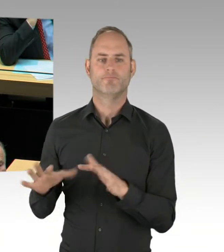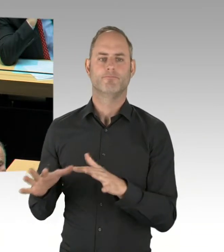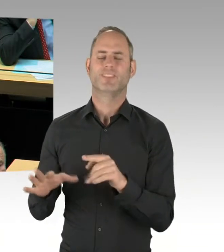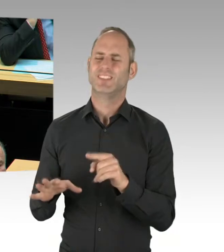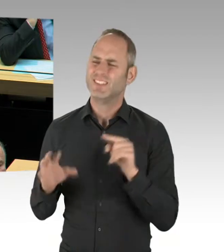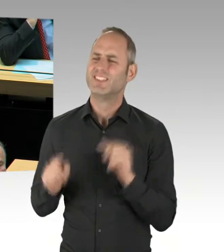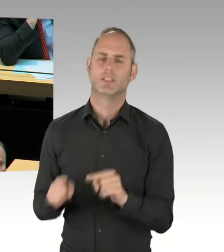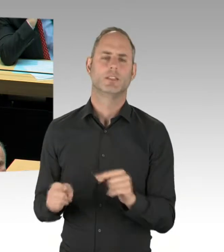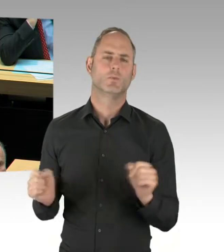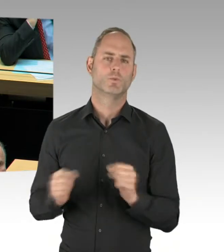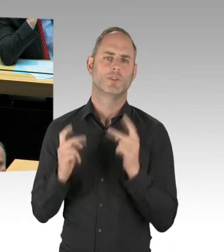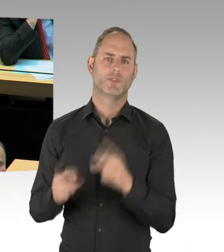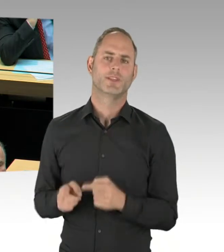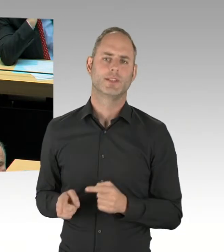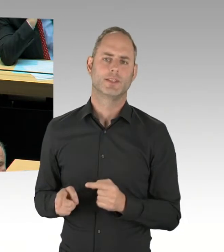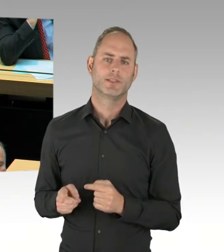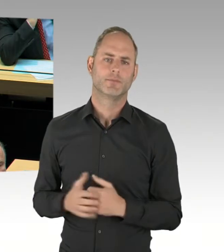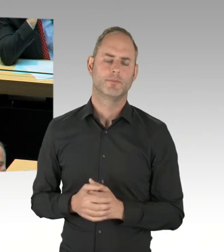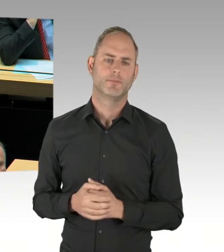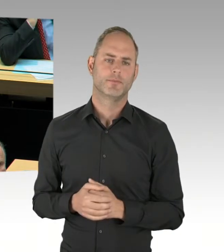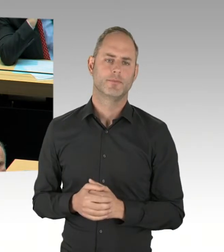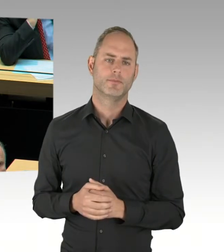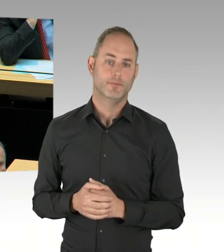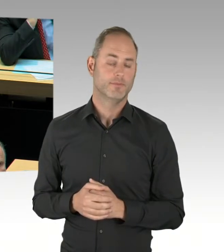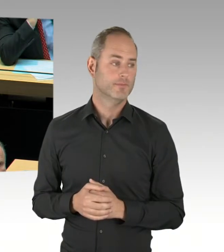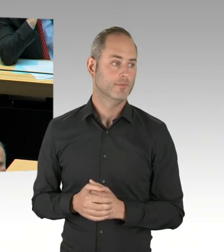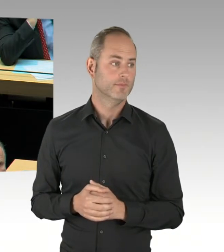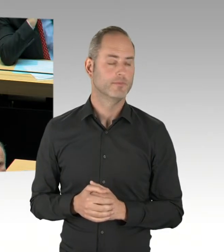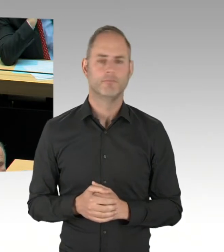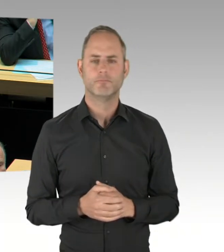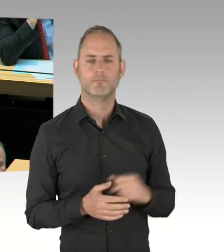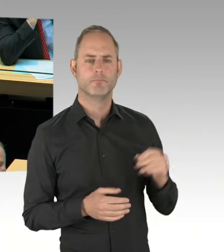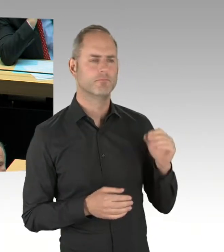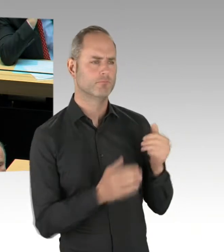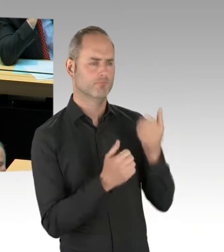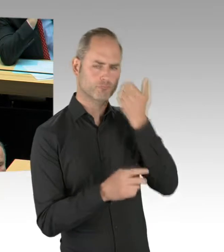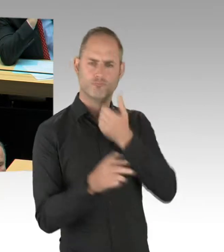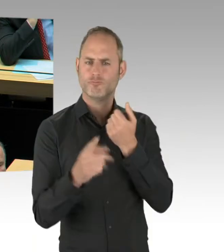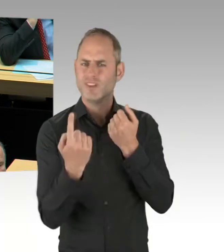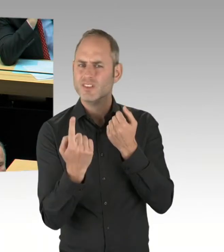der vergangenen Plenarsitzung und den Aussagen der heutigen Plenarsitzung bei Ihnen einen Widerspruch. Ebenso die Aussage des Staatssekretärs Akmann am Montag.